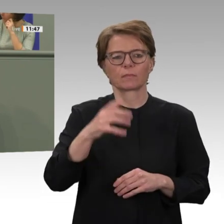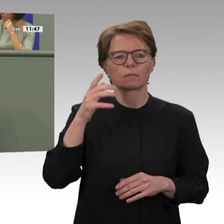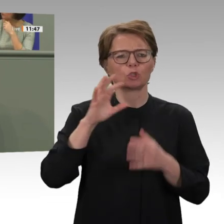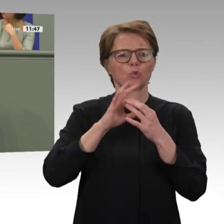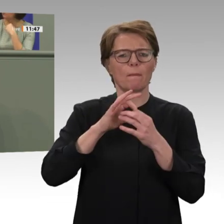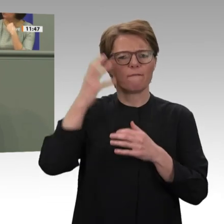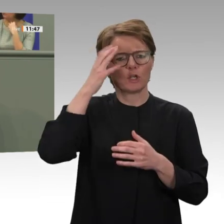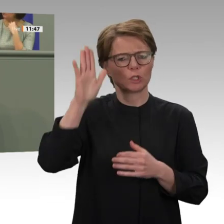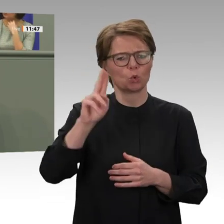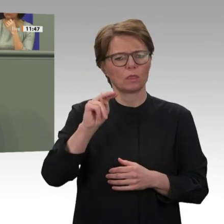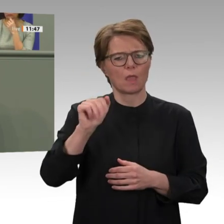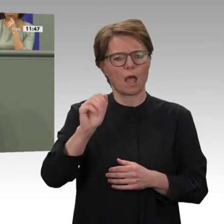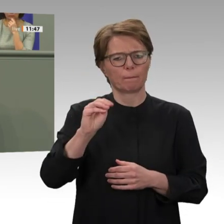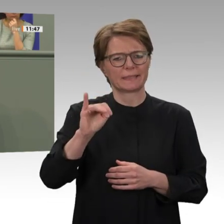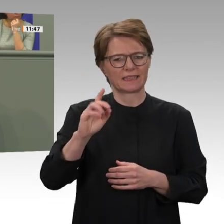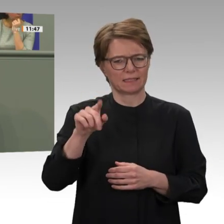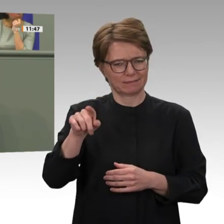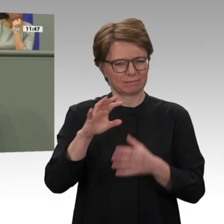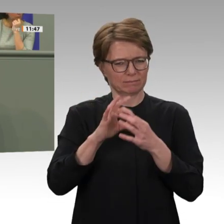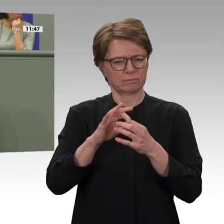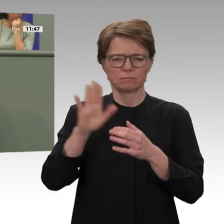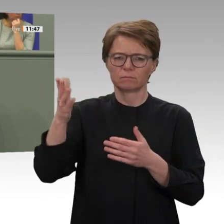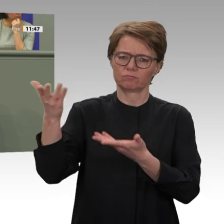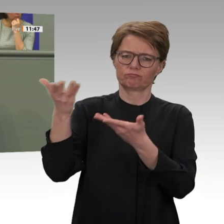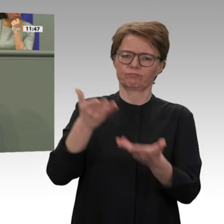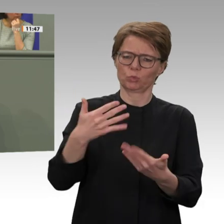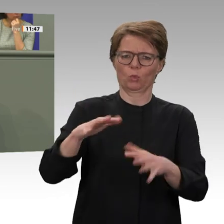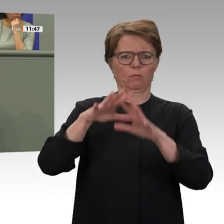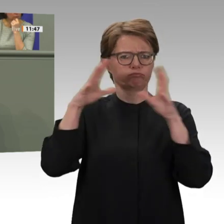Gemeinschaft. Aber ich denke, die sudanesische Bevölkerung hat es nach dem Sturz des Despoten